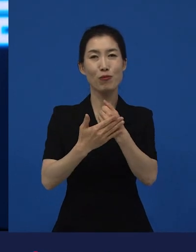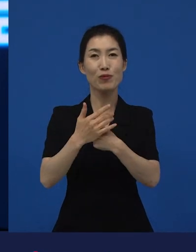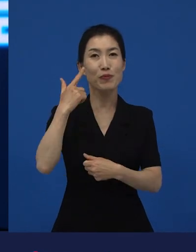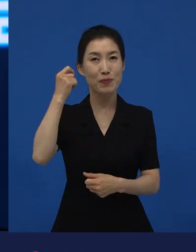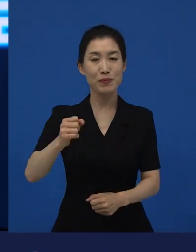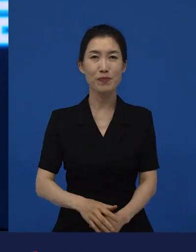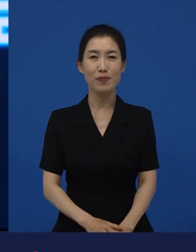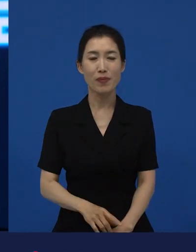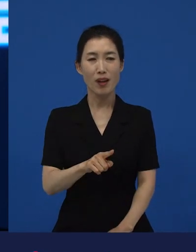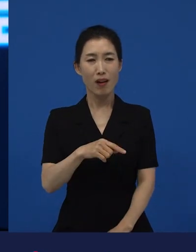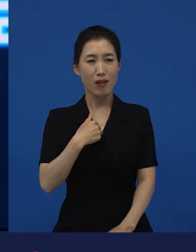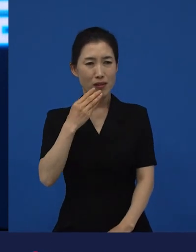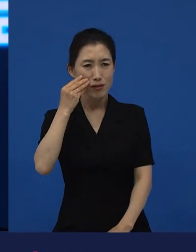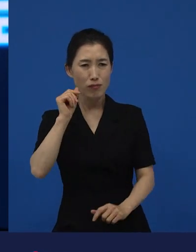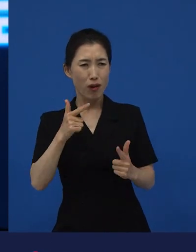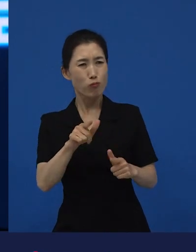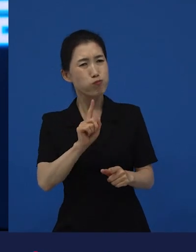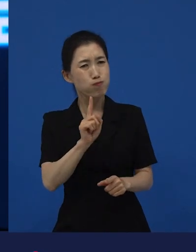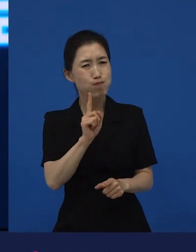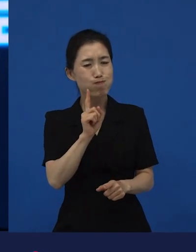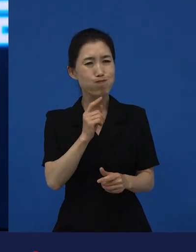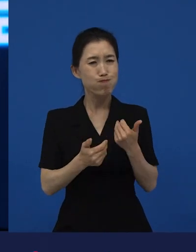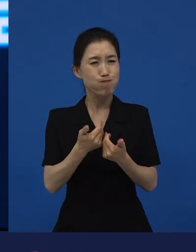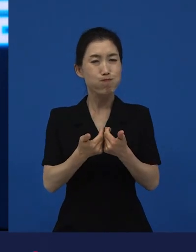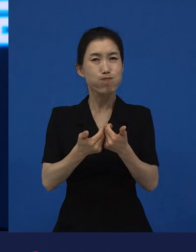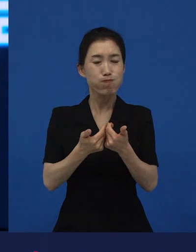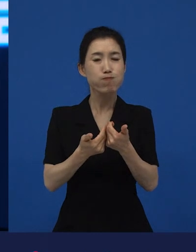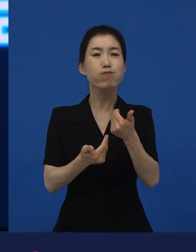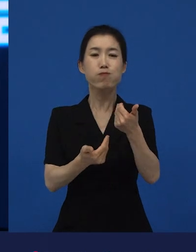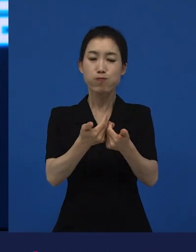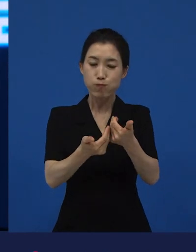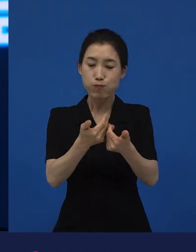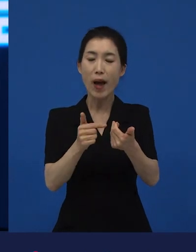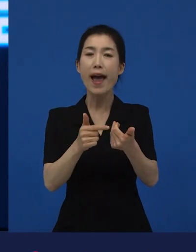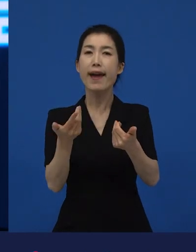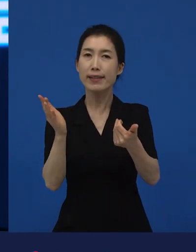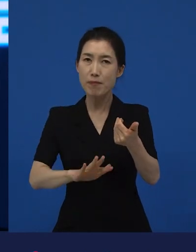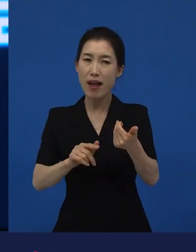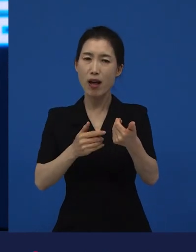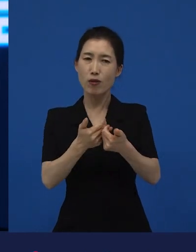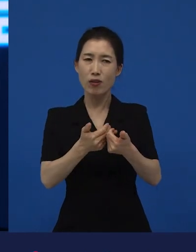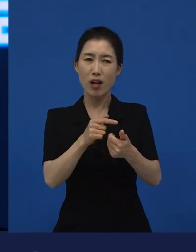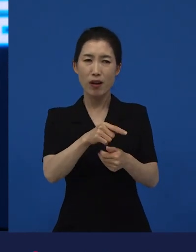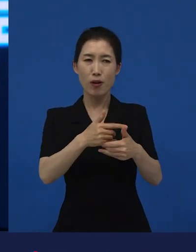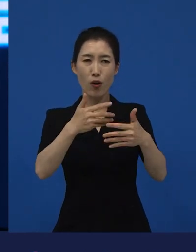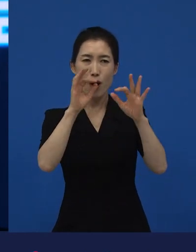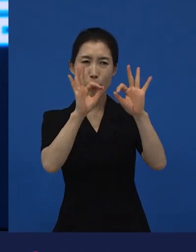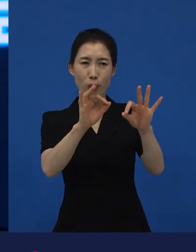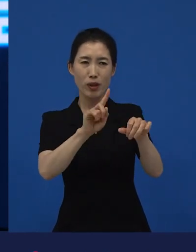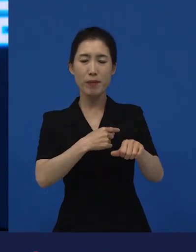익숙하지 않은 것들과의 만남, 익숙하지 않은 것들과의 불편한 만남들이